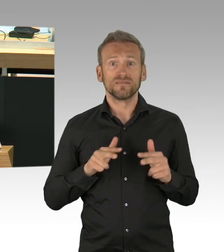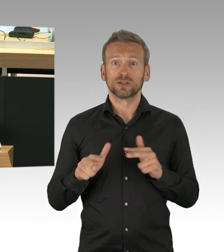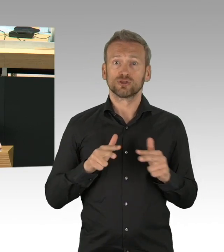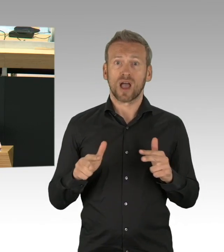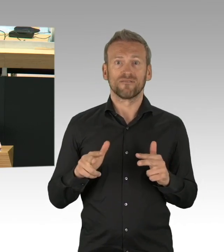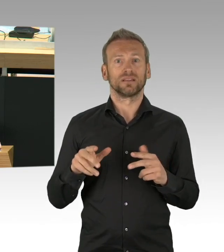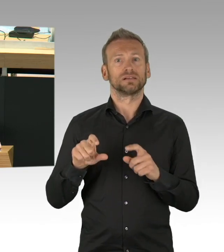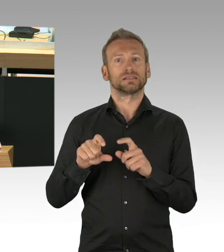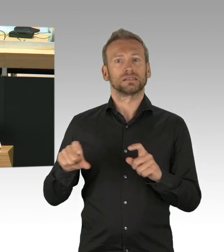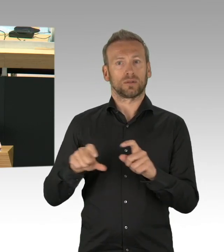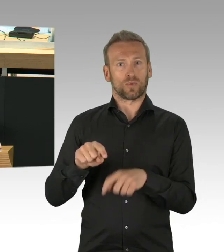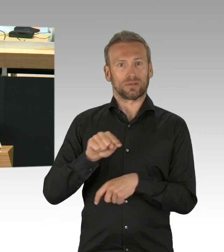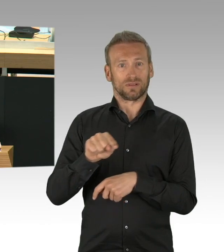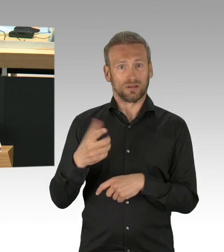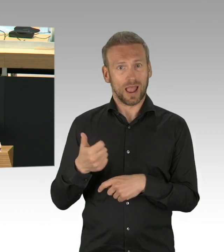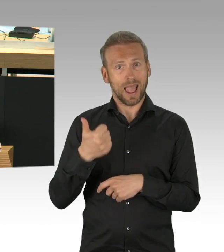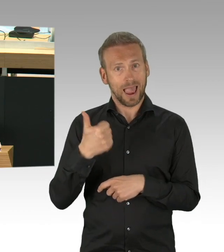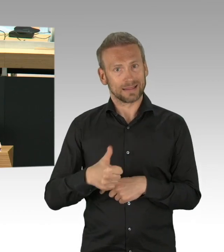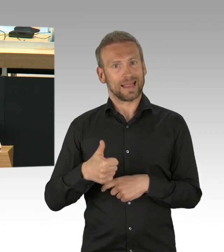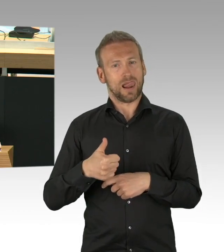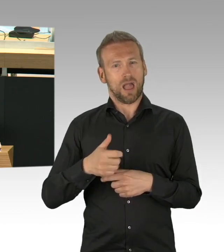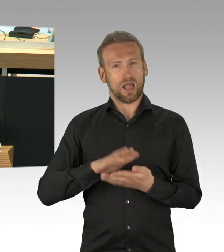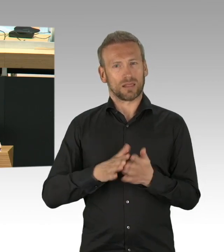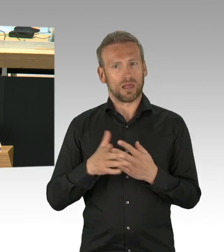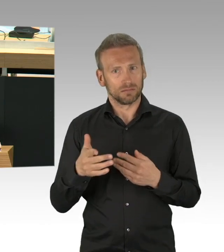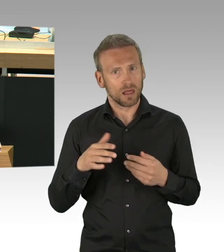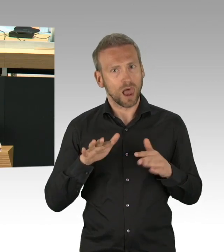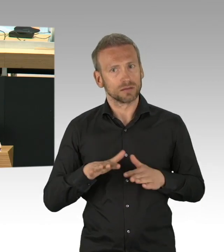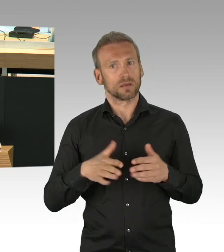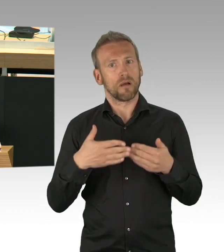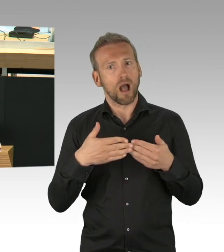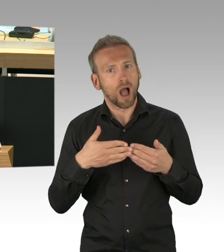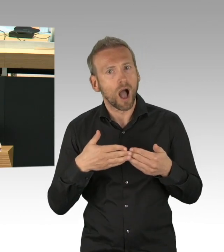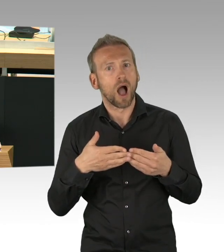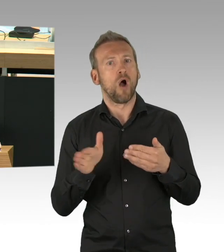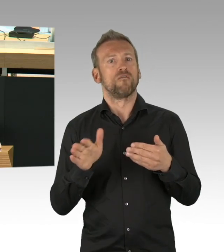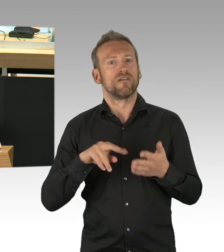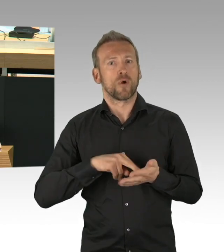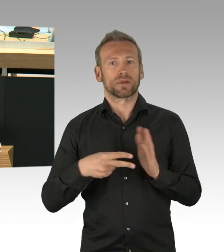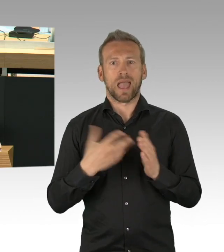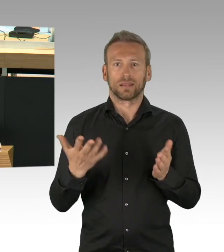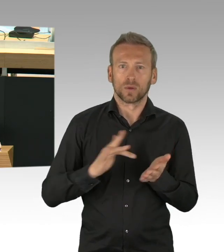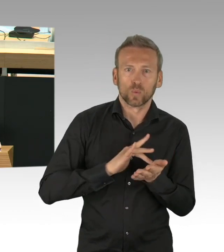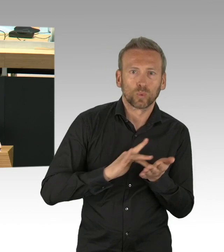auch keine Gedanken darüber gemacht, dass jemand der arbeiten geht auch irgendwie in sein Geschäft fahren muss, anders kann ich mir nicht erklären,